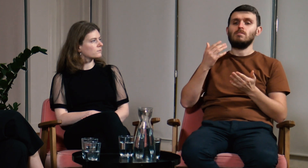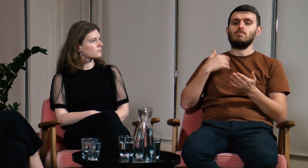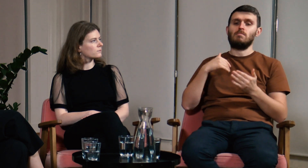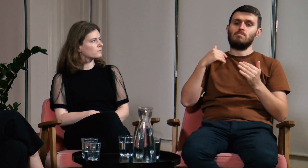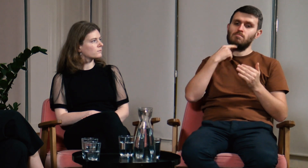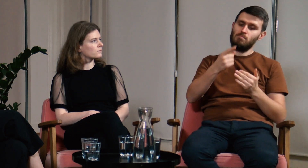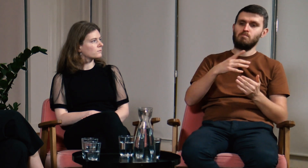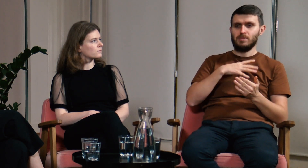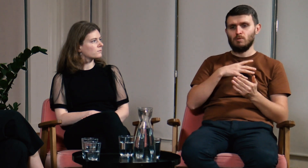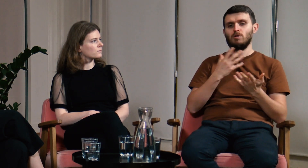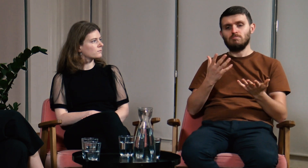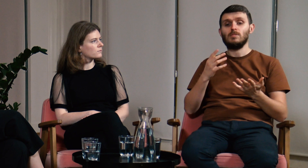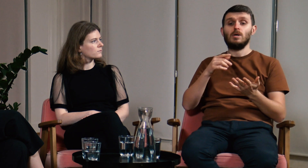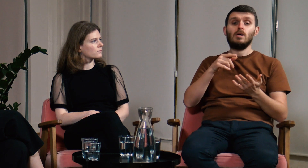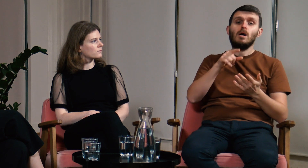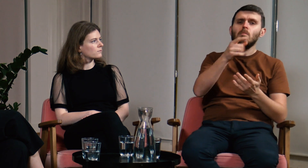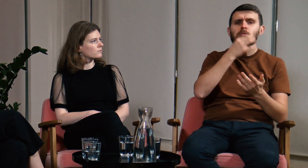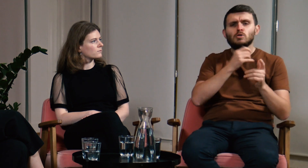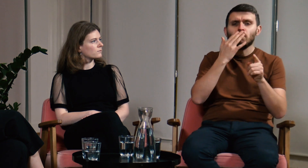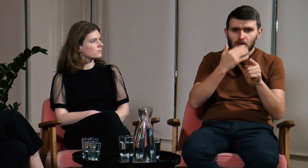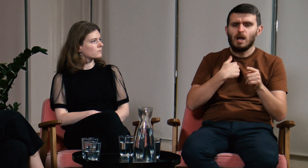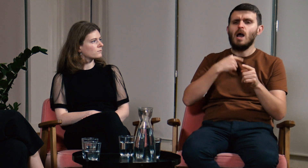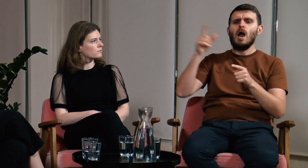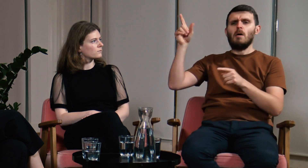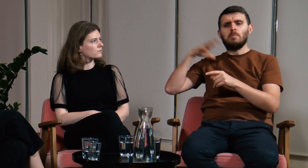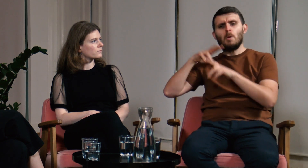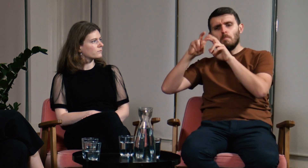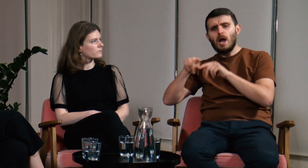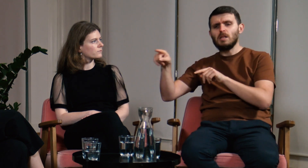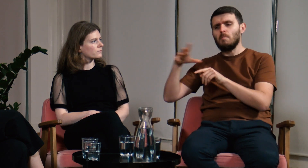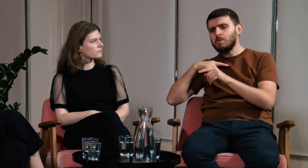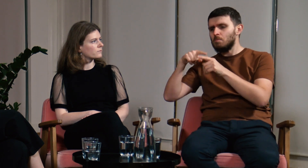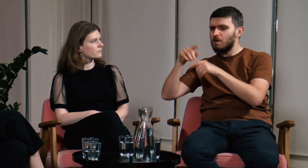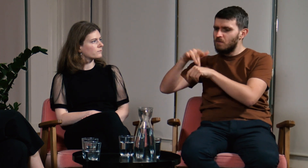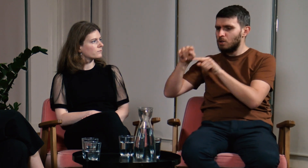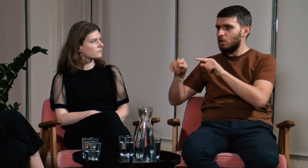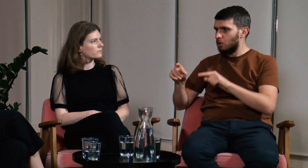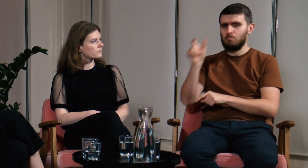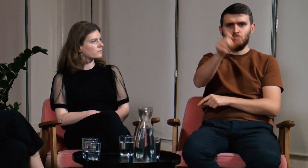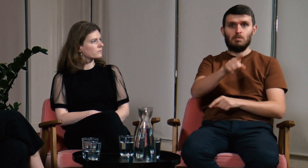Jeżeli ktoś mnie o coś pytał, odpowiedź uzasadniałem konkretnymi wynikami badań, wskazywałem różne źródła.